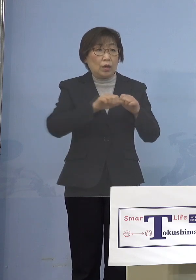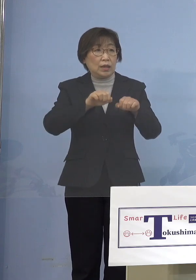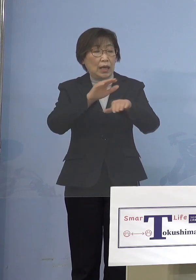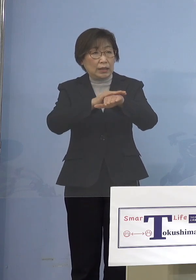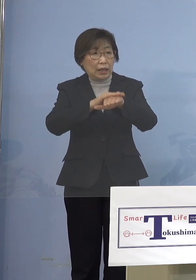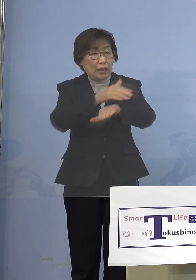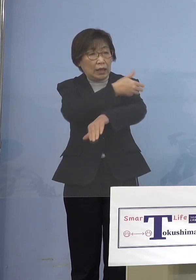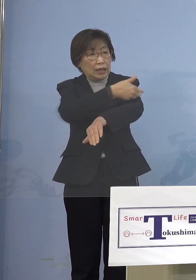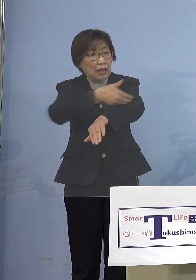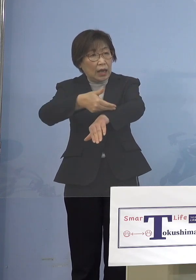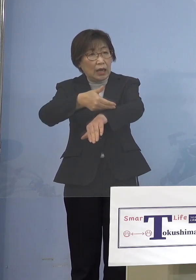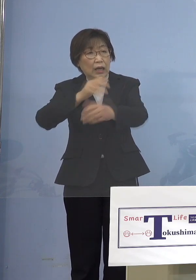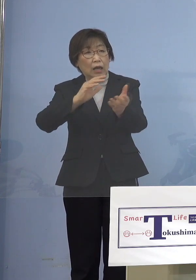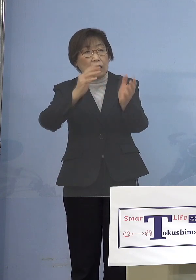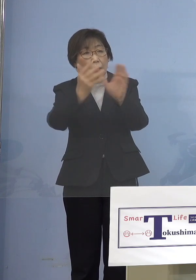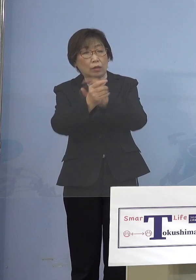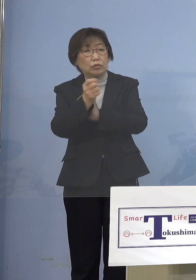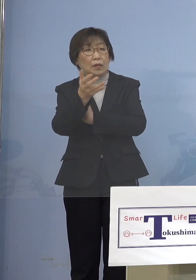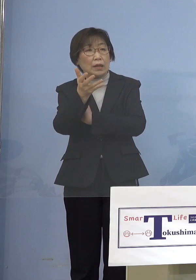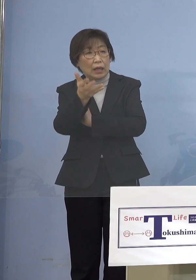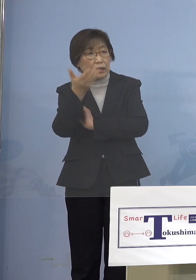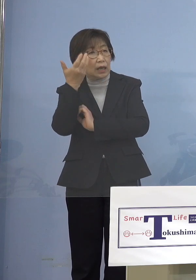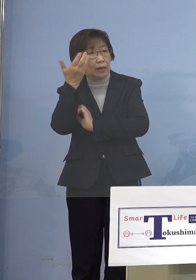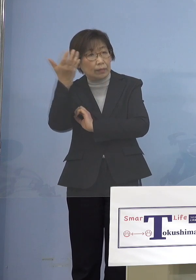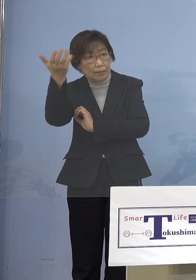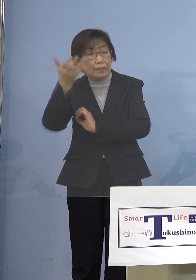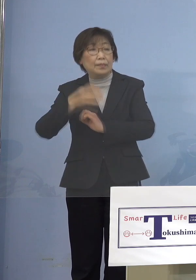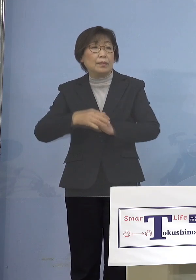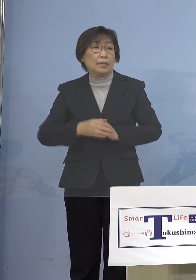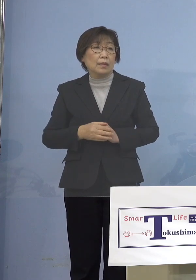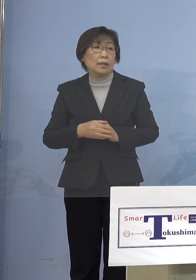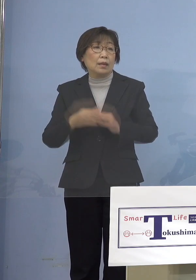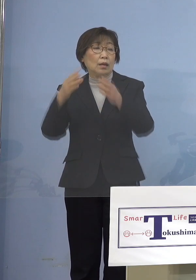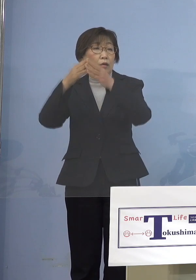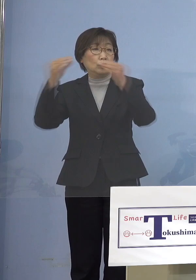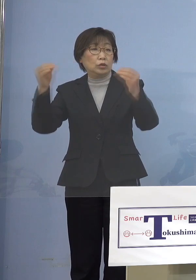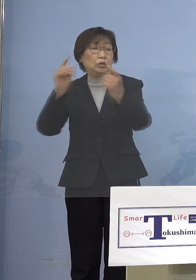ということもありますから 国の対応、こうしたものもしっかりと